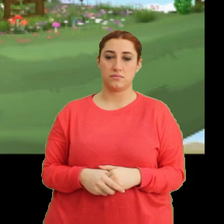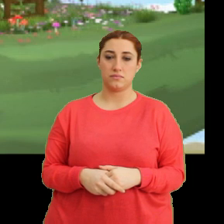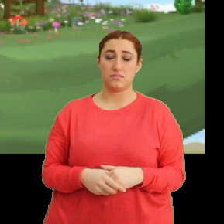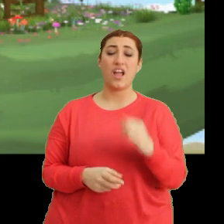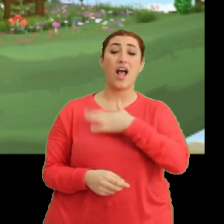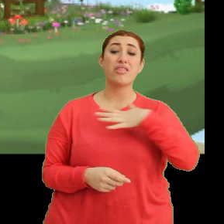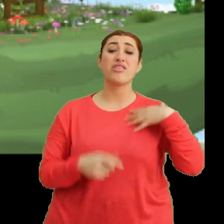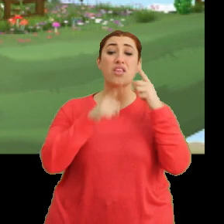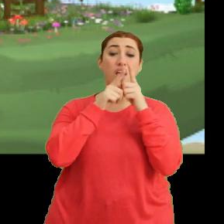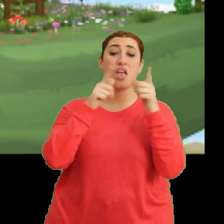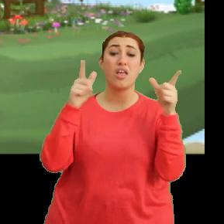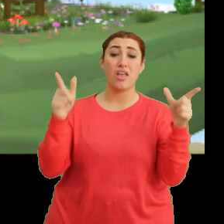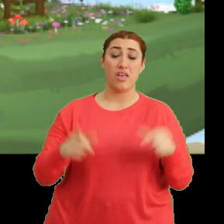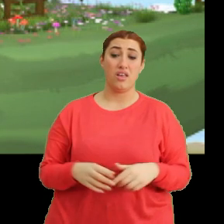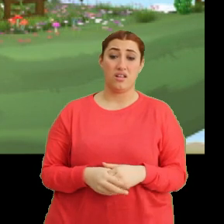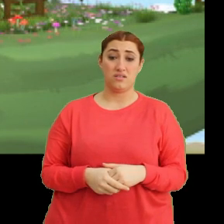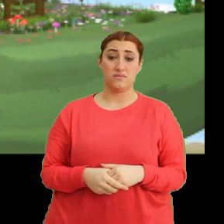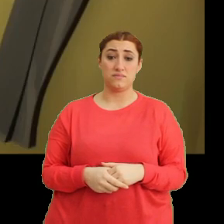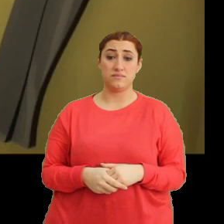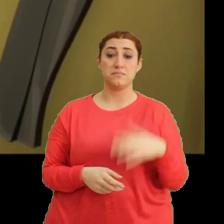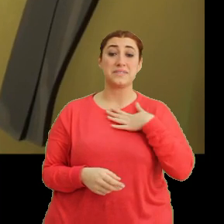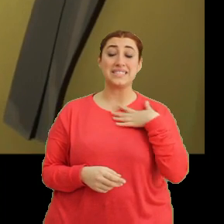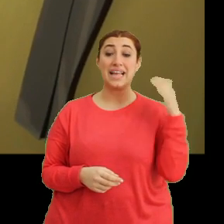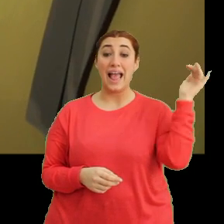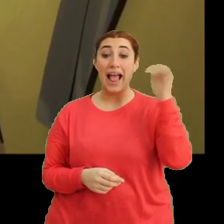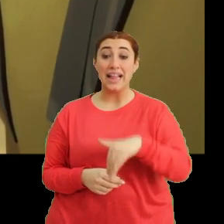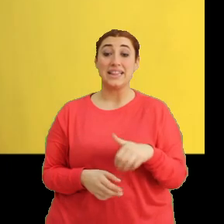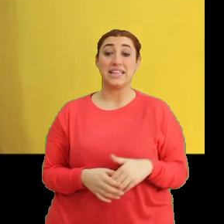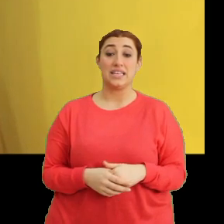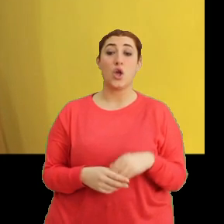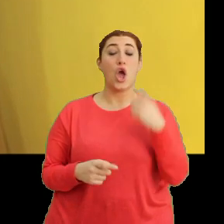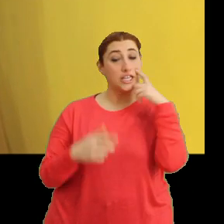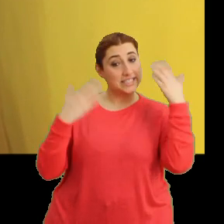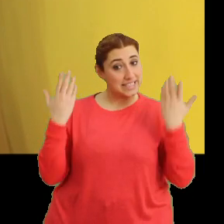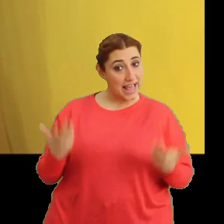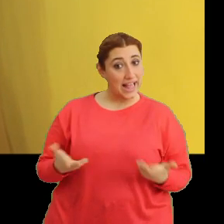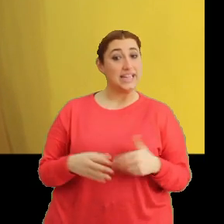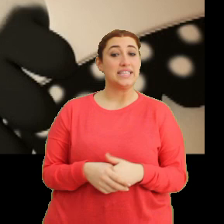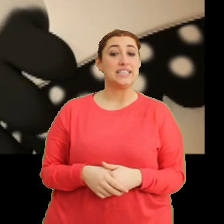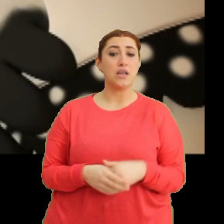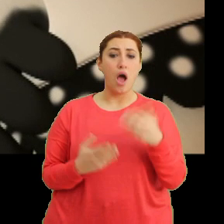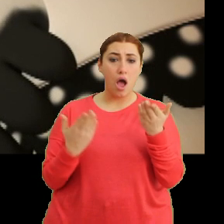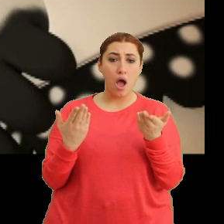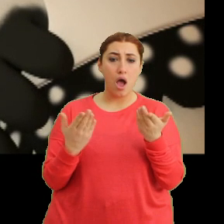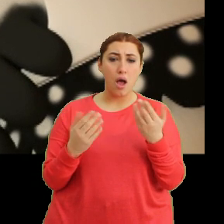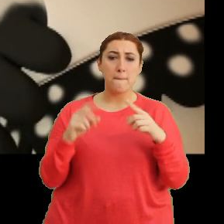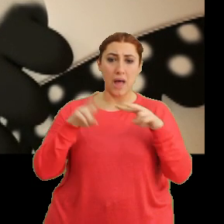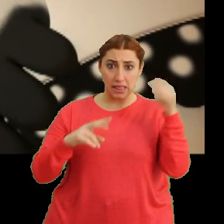(Bangu) Anne! (Bangu) Aa biz geldik. Hoş geldiniz. Aa! Mantar da mı geldi?